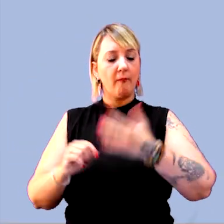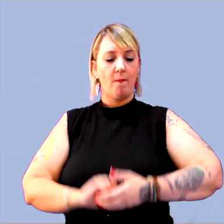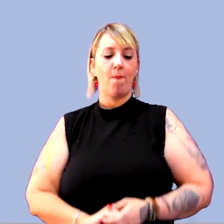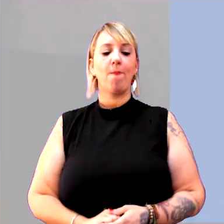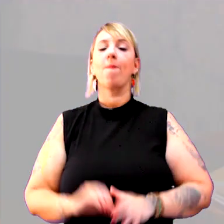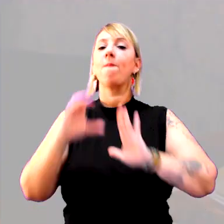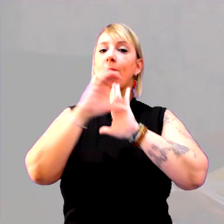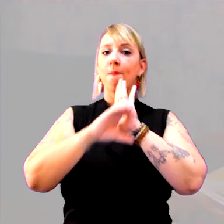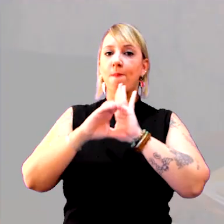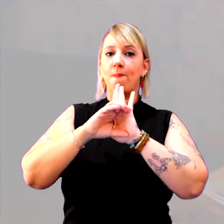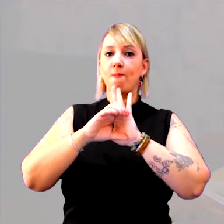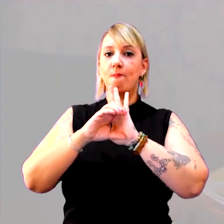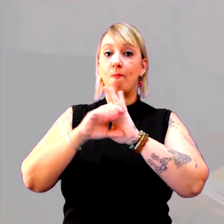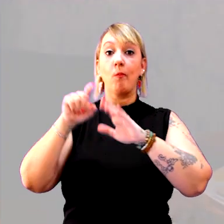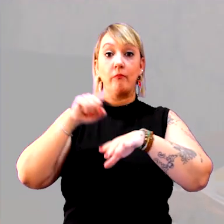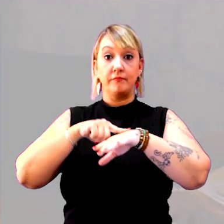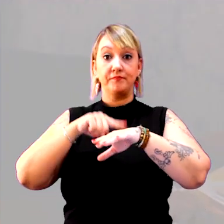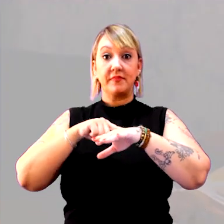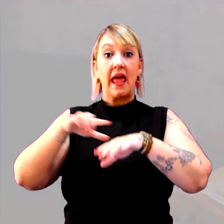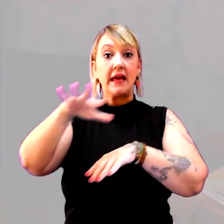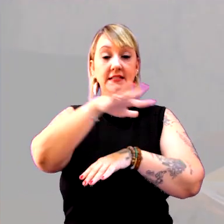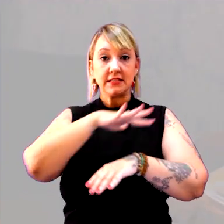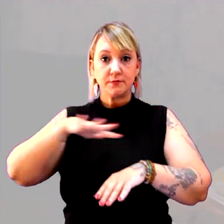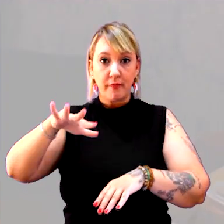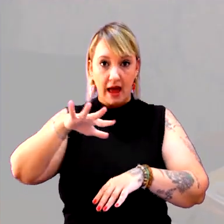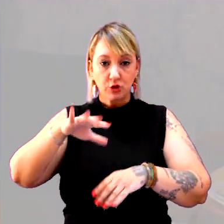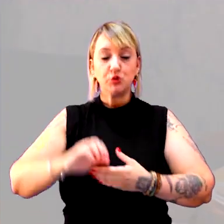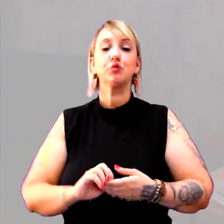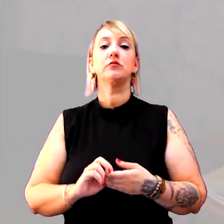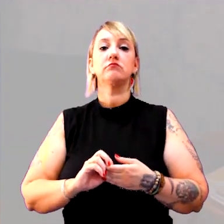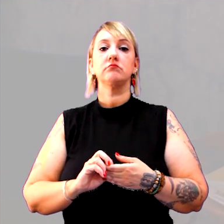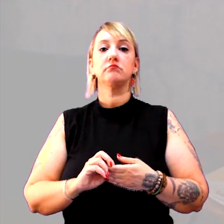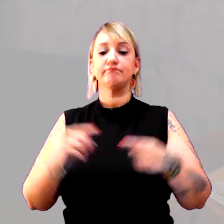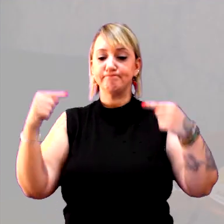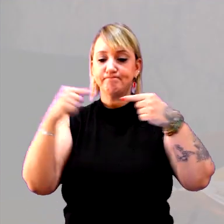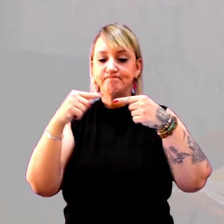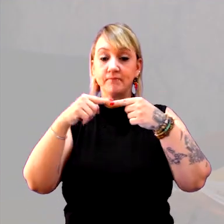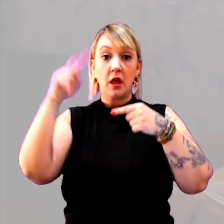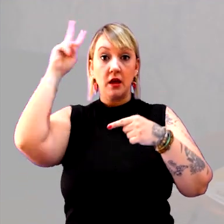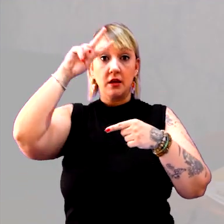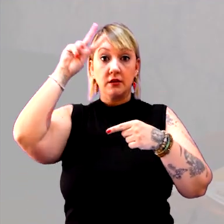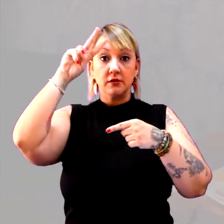O conceito de tempo e o conceito de espaço compõem a história. São estruturantes.